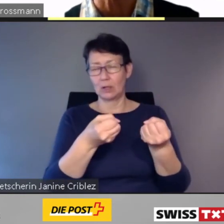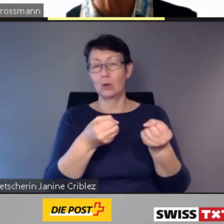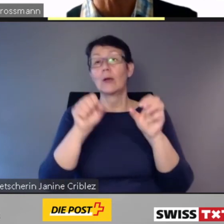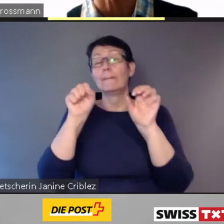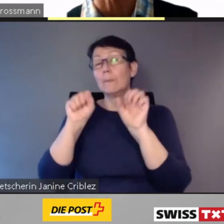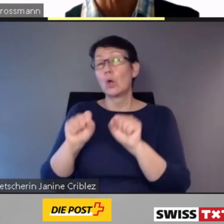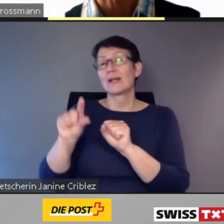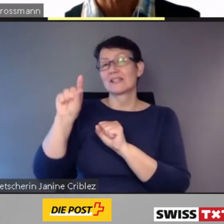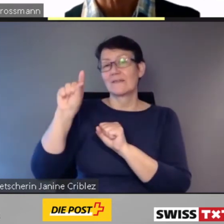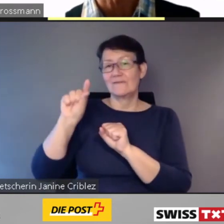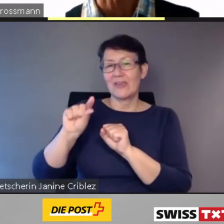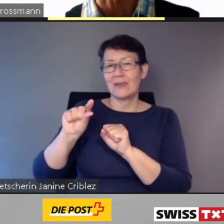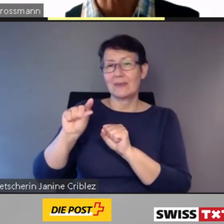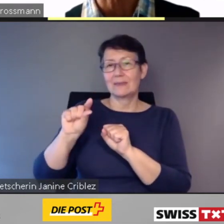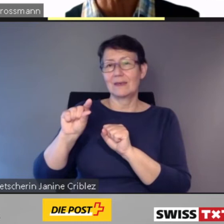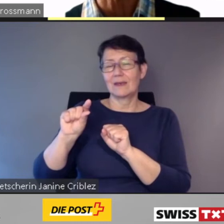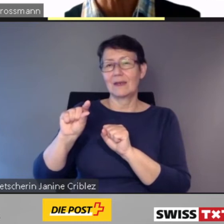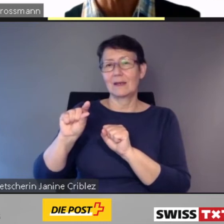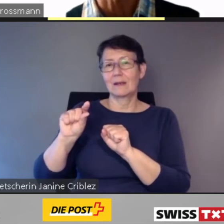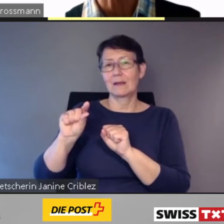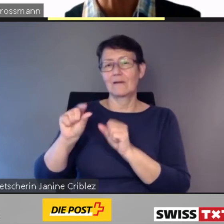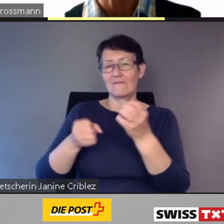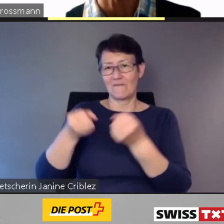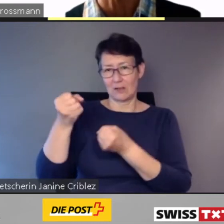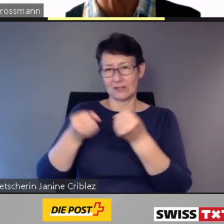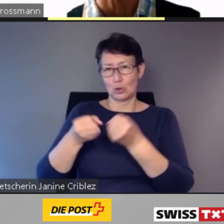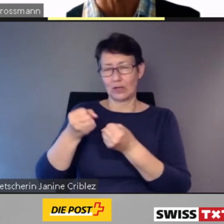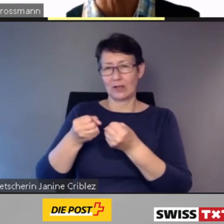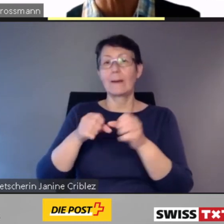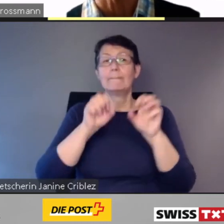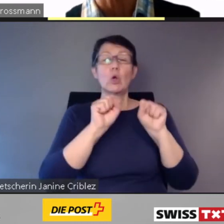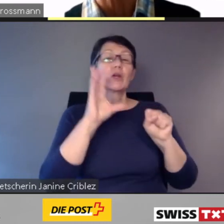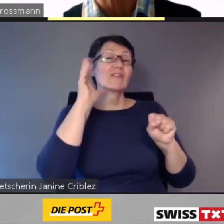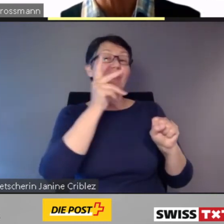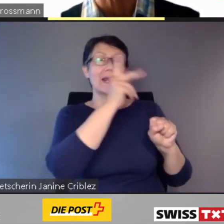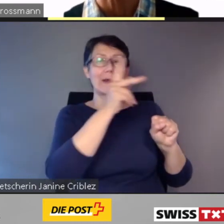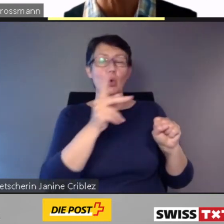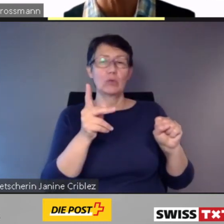um mit möglichst wenig Fahrzeugen möglichst viele Kunden an ihr Ziel zu bringen.